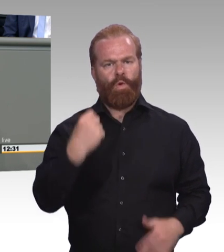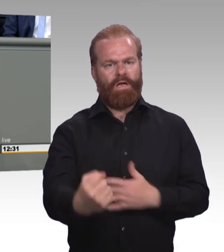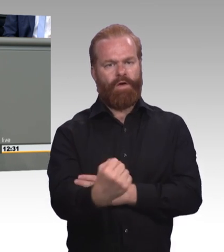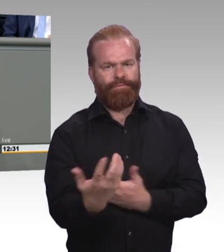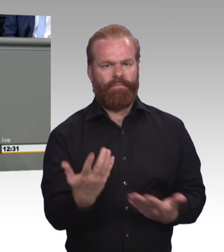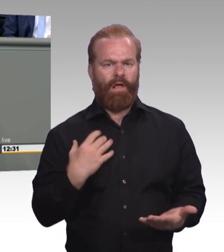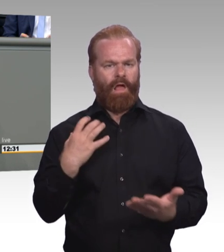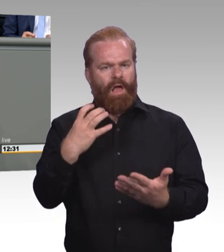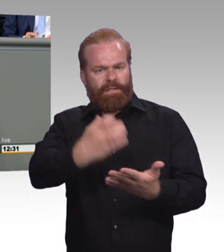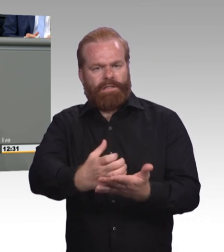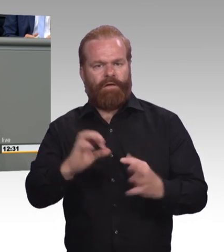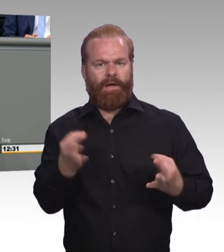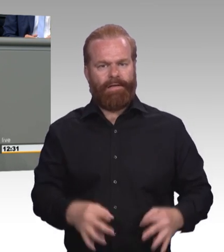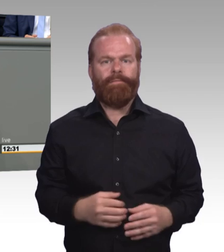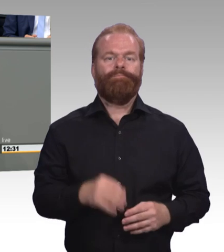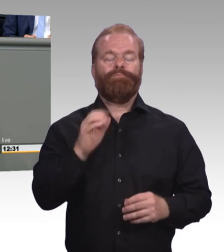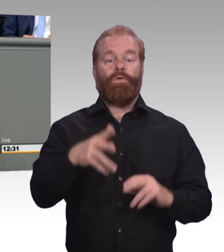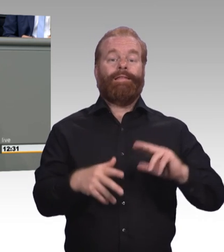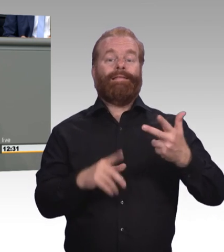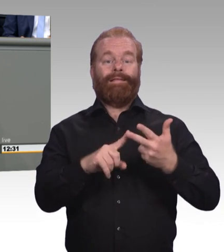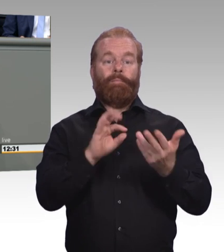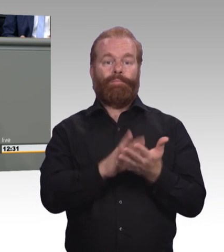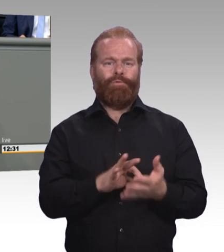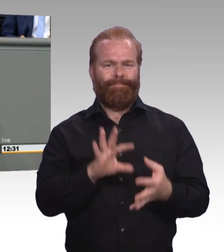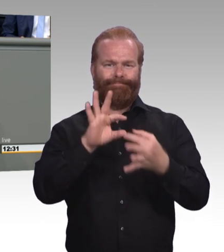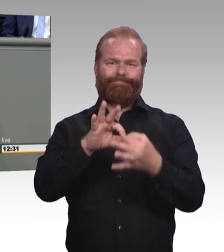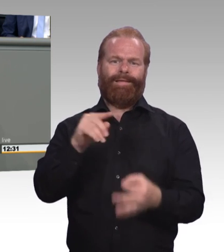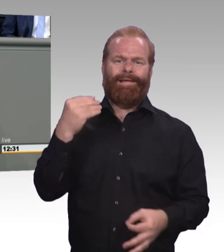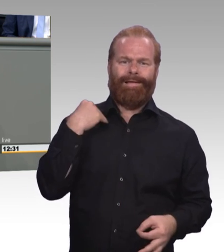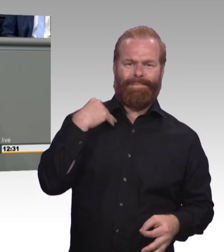Das hat ja eine Vorgeschichte. Es hat ja die Vorgeschichte des europäischen Qualifikationsrahmens.